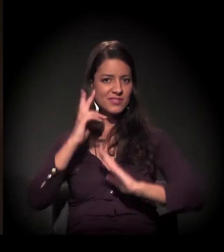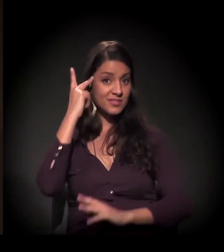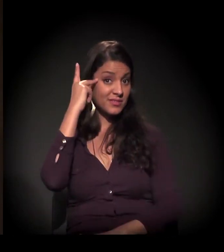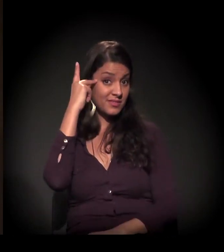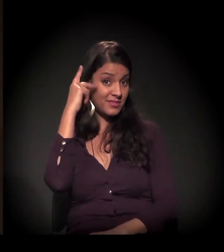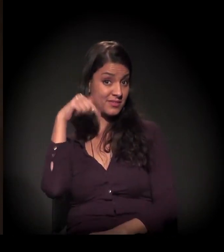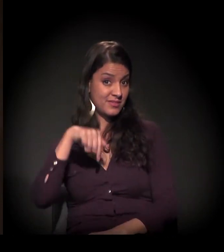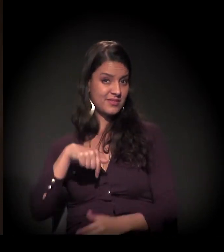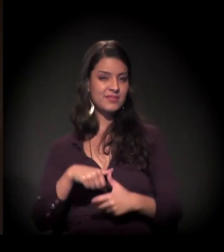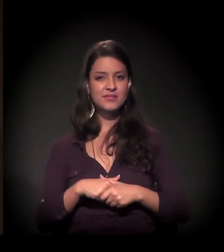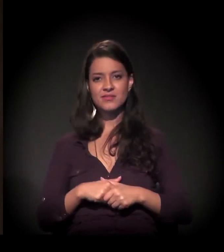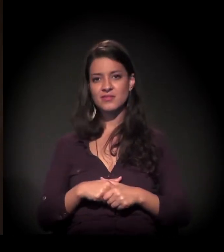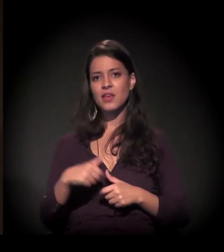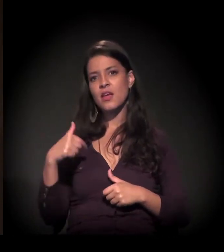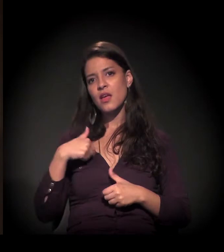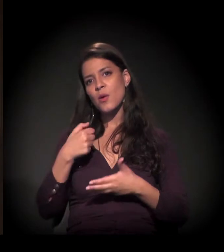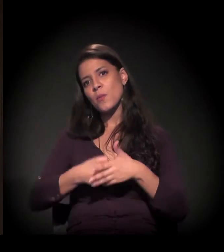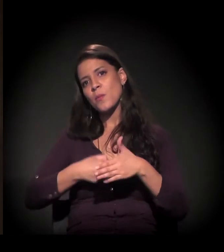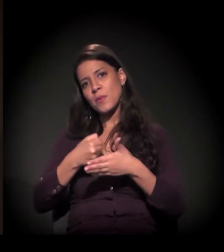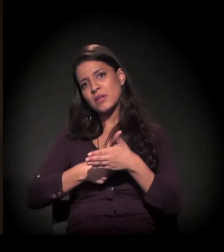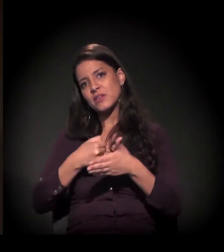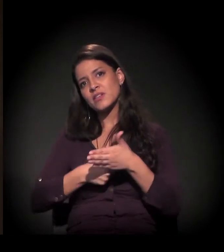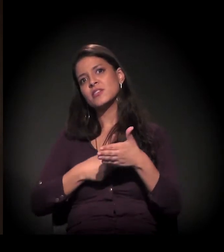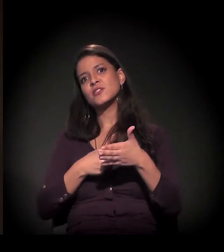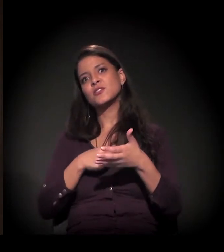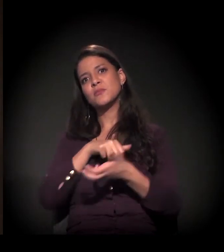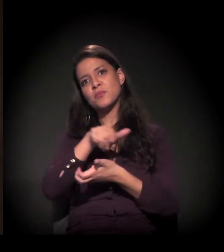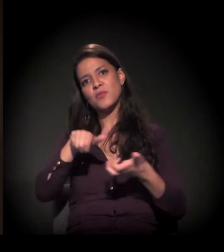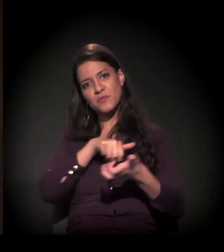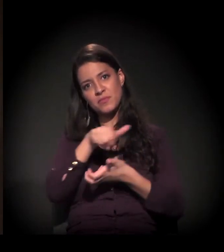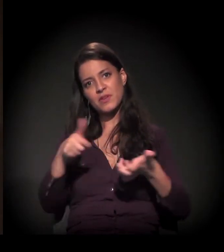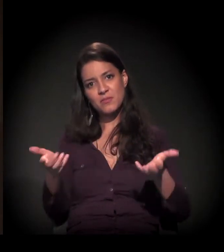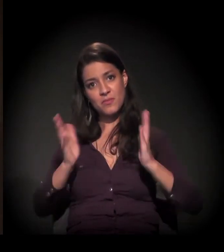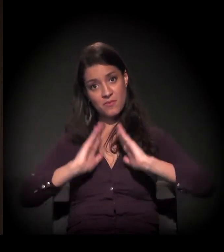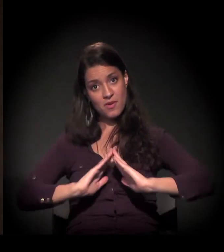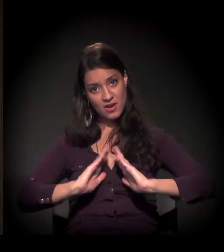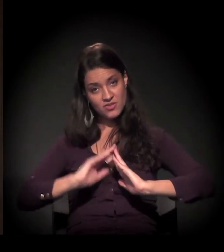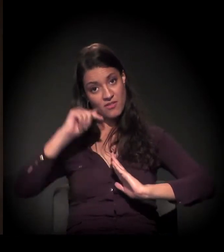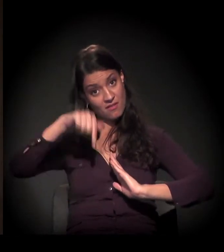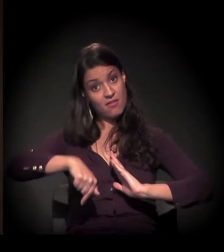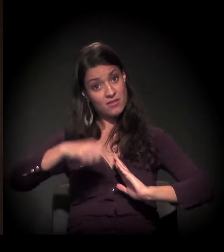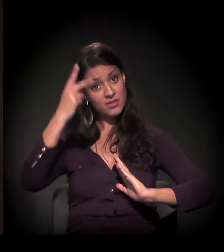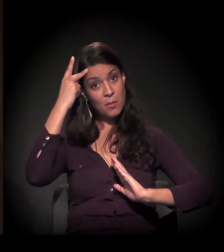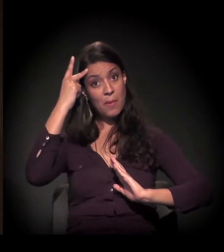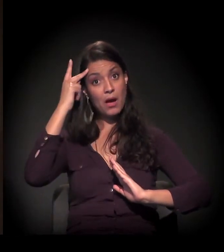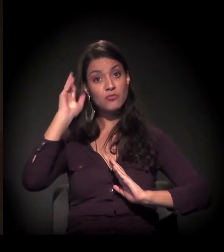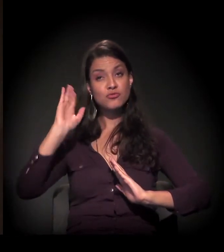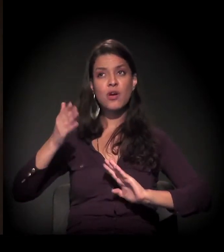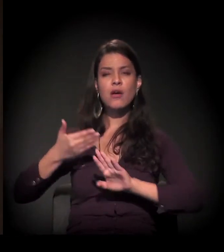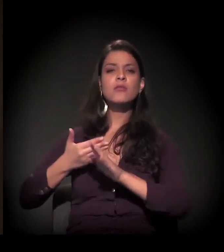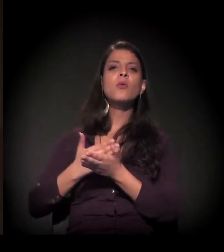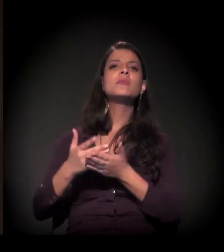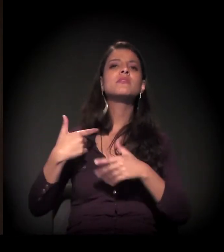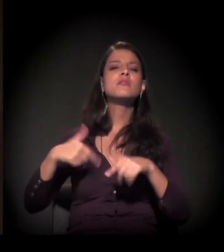Eu sou militante do movimento de moradia aqui de São Paulo desde 1982,